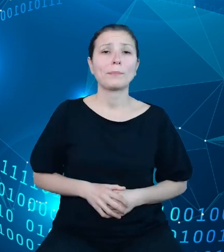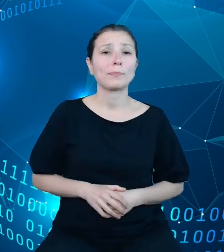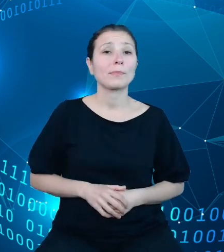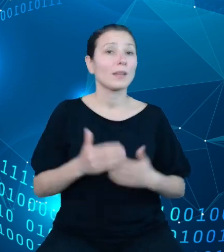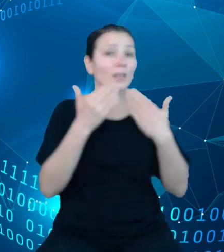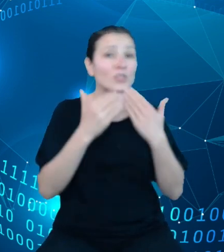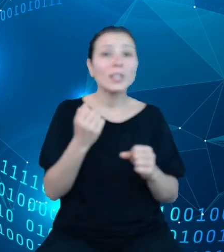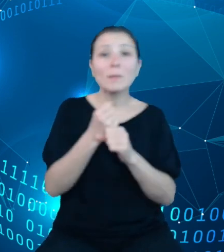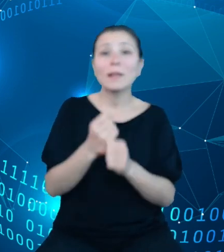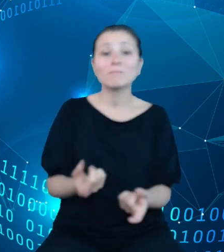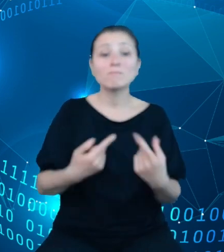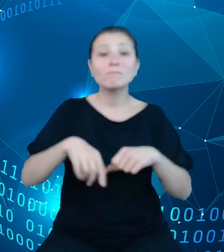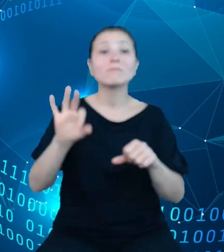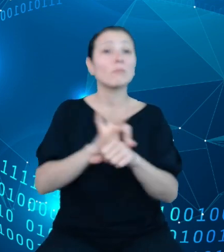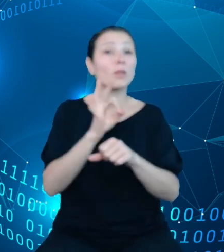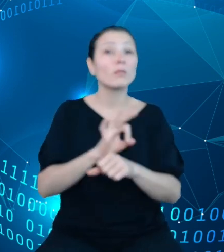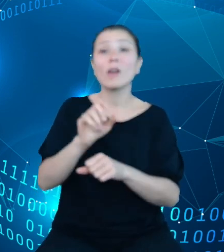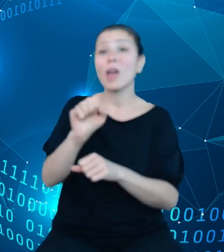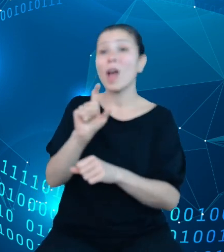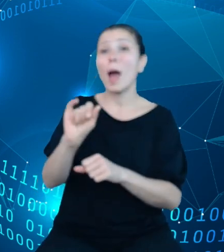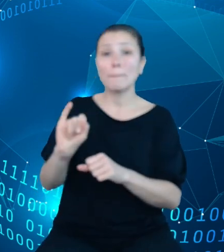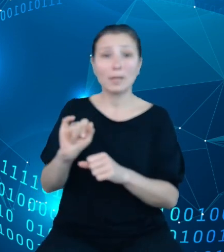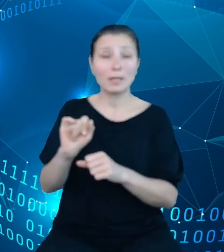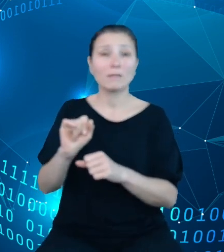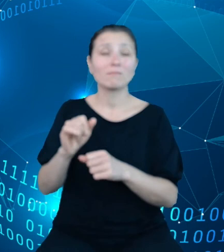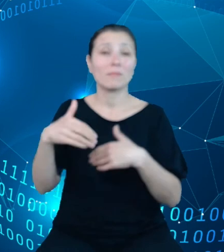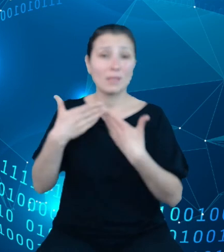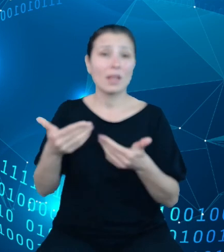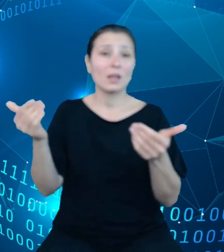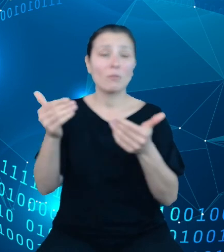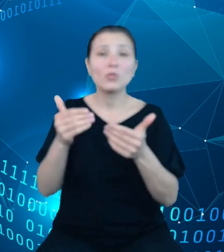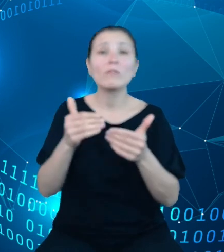API pozwala na wydobycie zarówno podziałek aktualnych, jak i podziałek